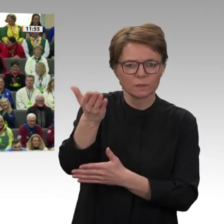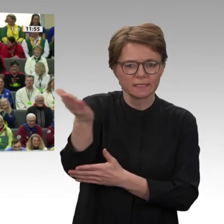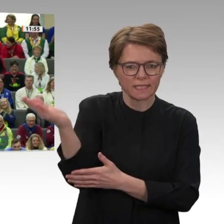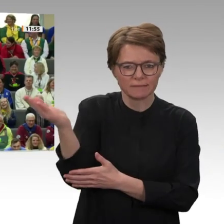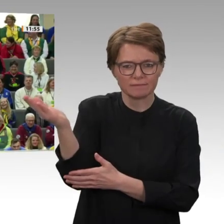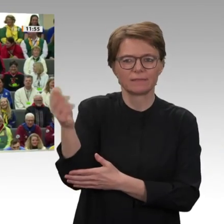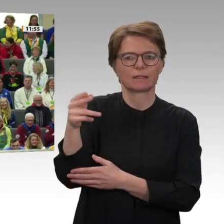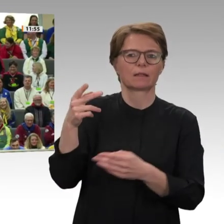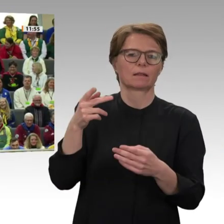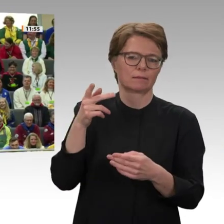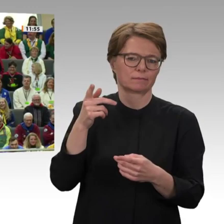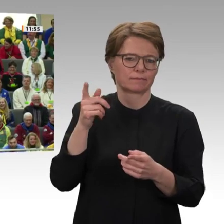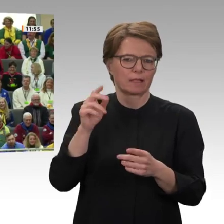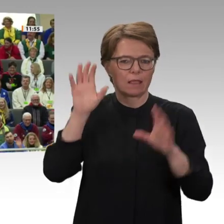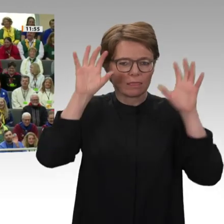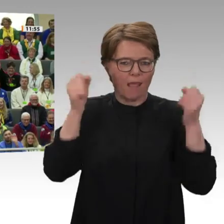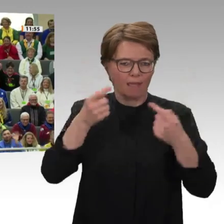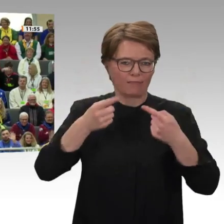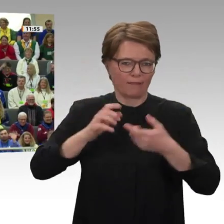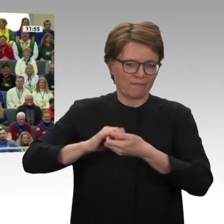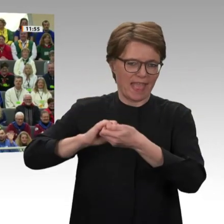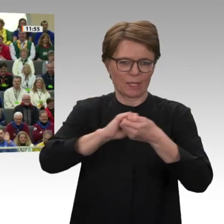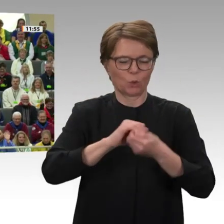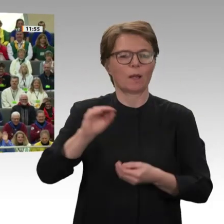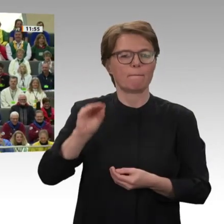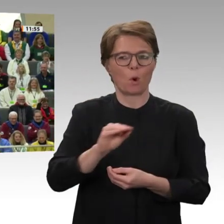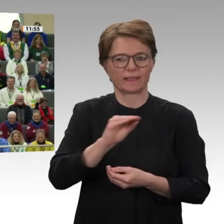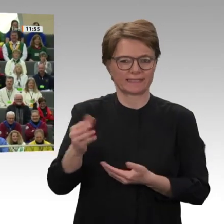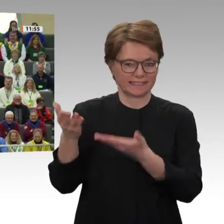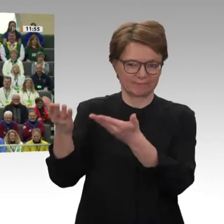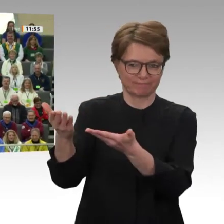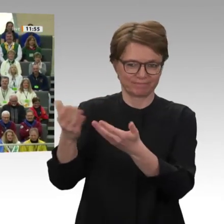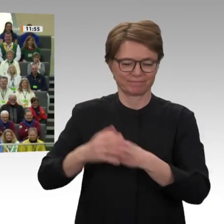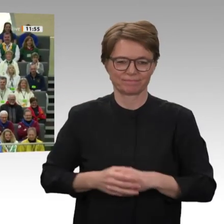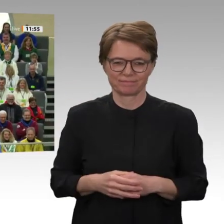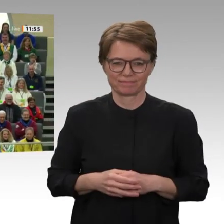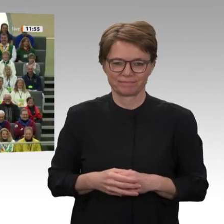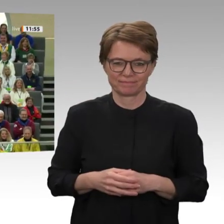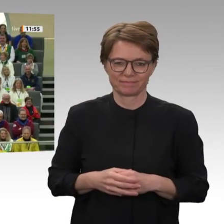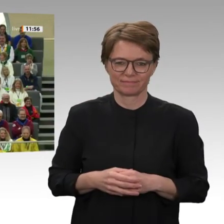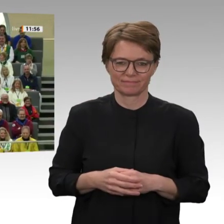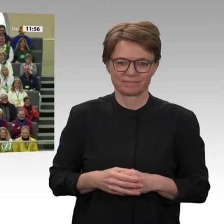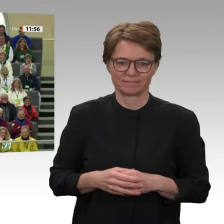das ist das Alemannische in der fünften Jahreszeit. Herzlich Willkommen hier in unserem Haus! Ich begrüße eine